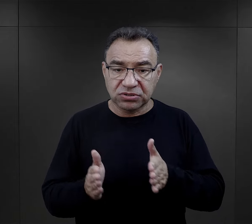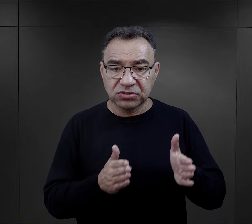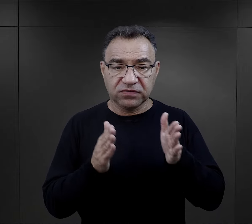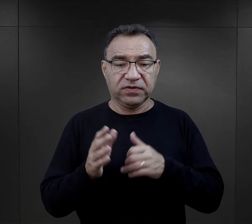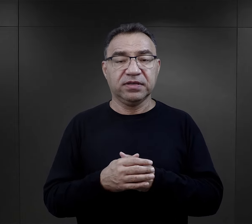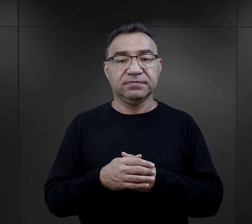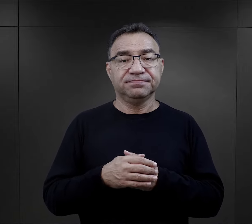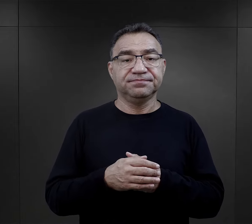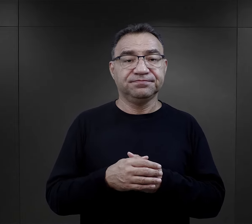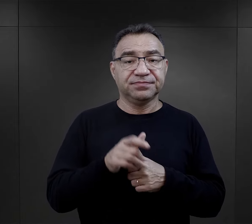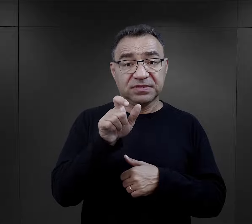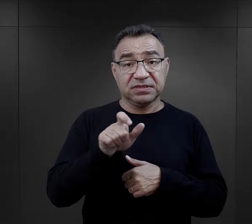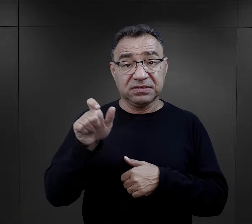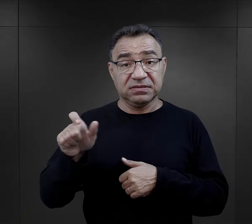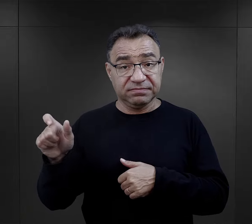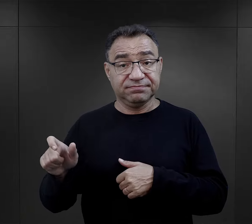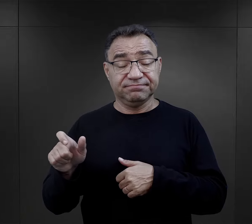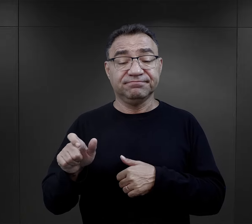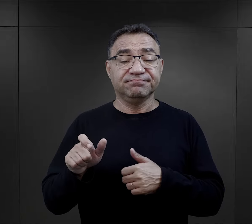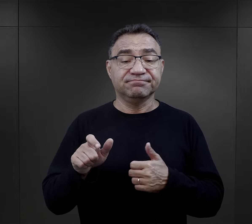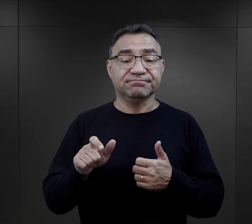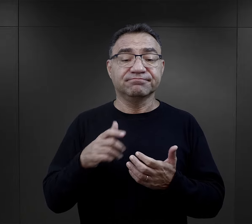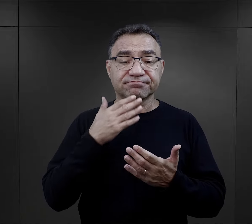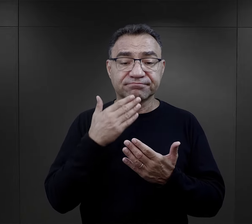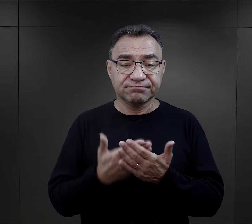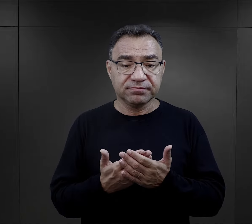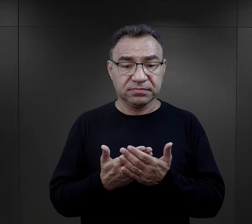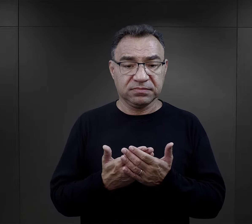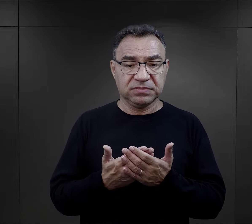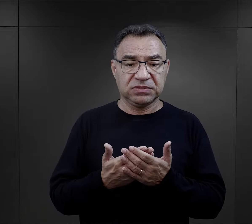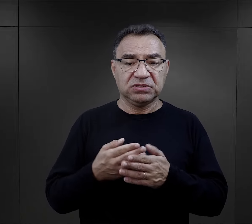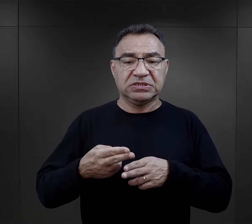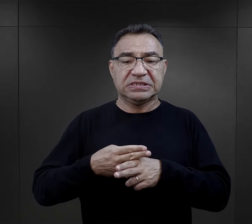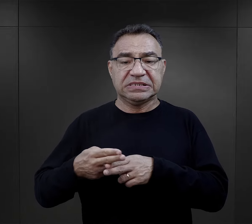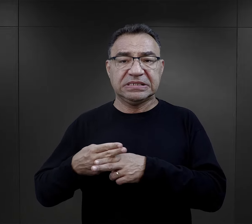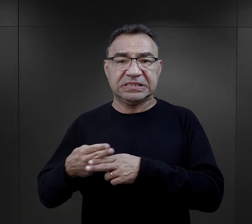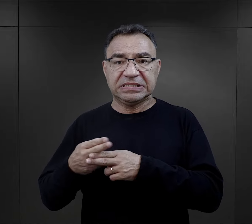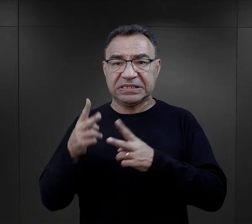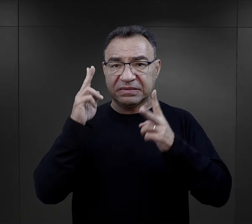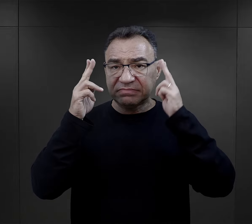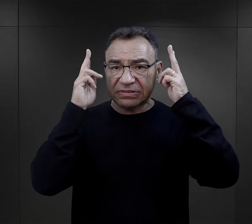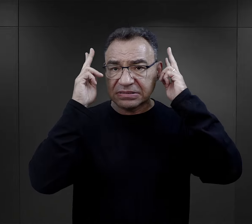Więźniowie bardzo często podkreślają właśnie dezynfekcję, strzyżenie,